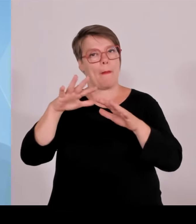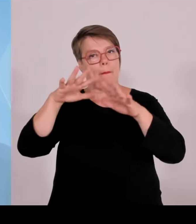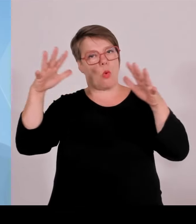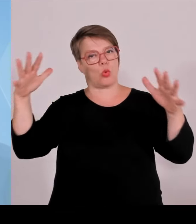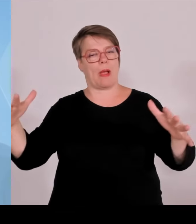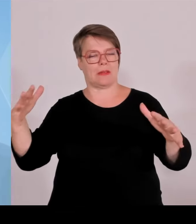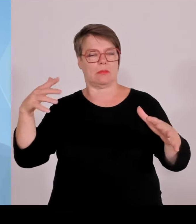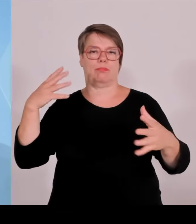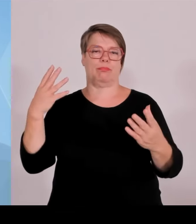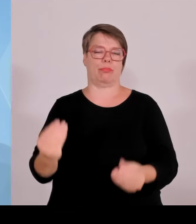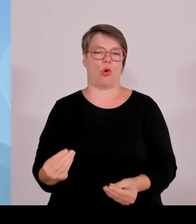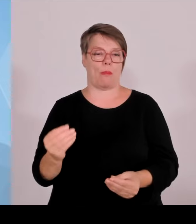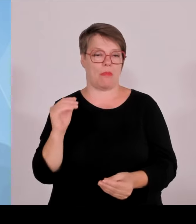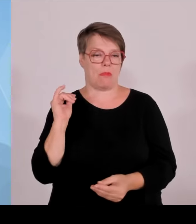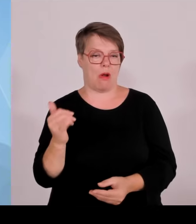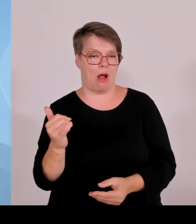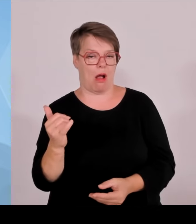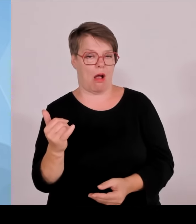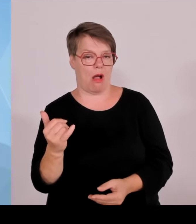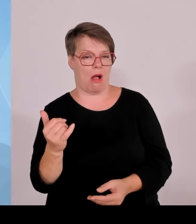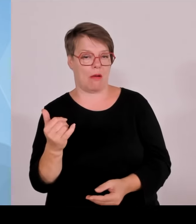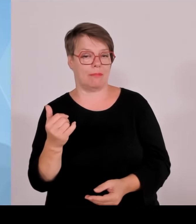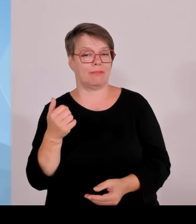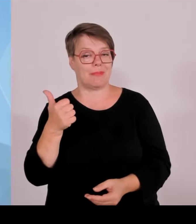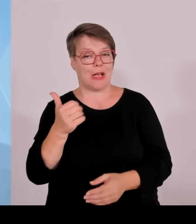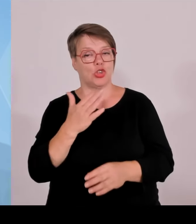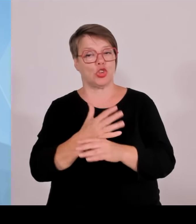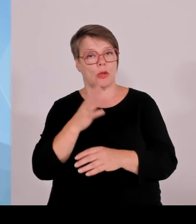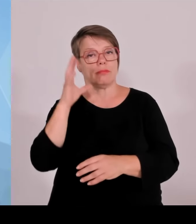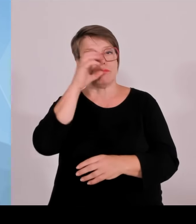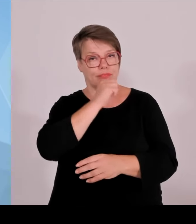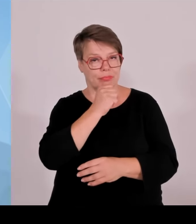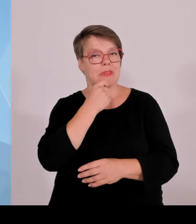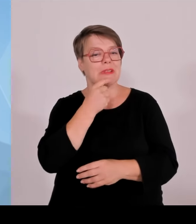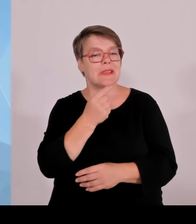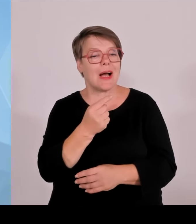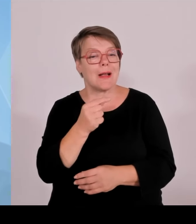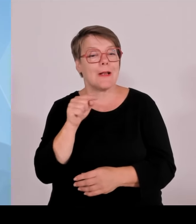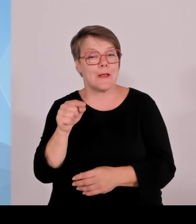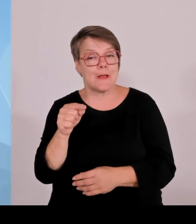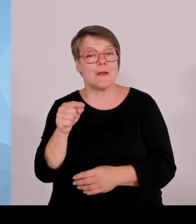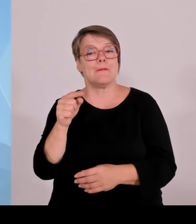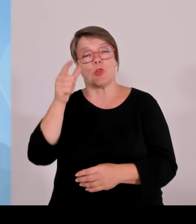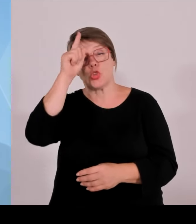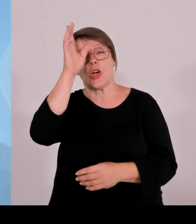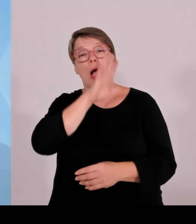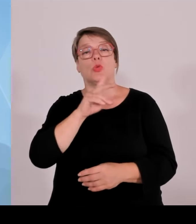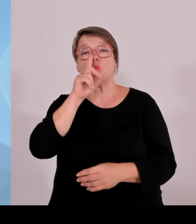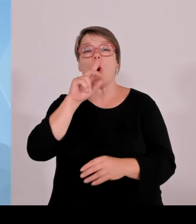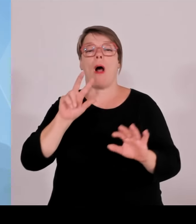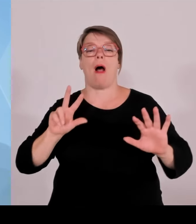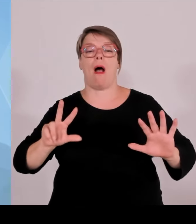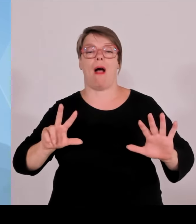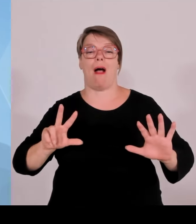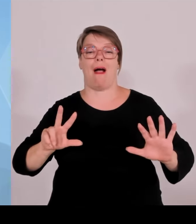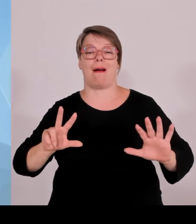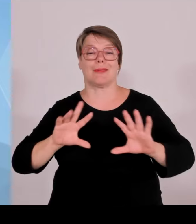nationalen Naturmonumente gibt. In Bayern gibt es dazu bisher eines, nämlich die